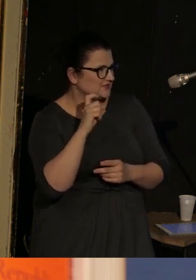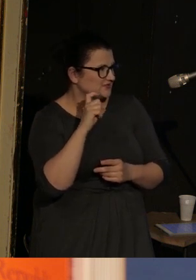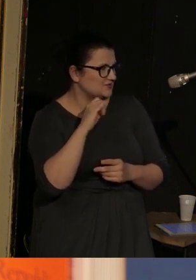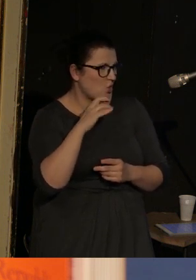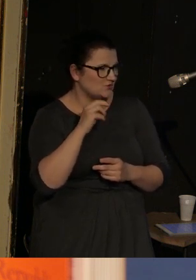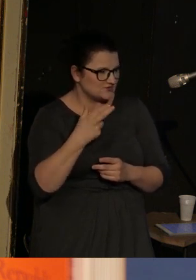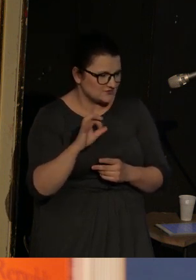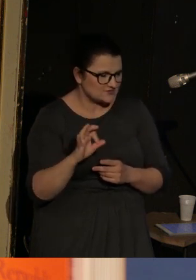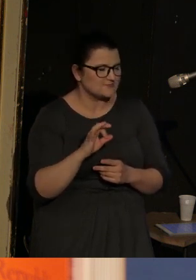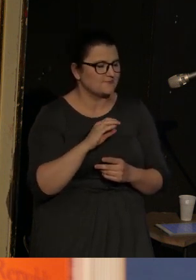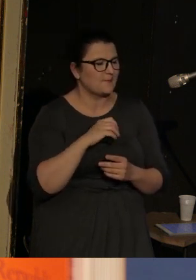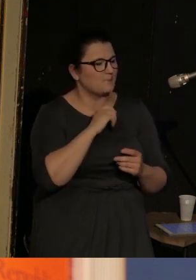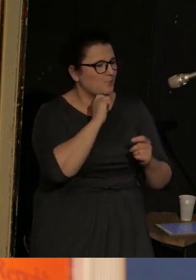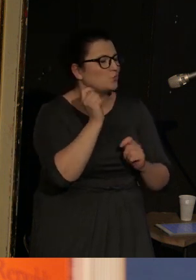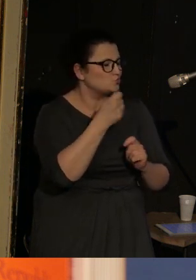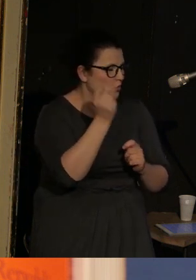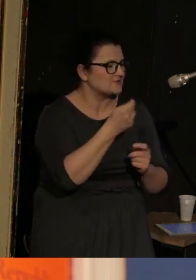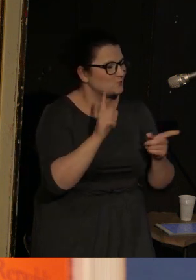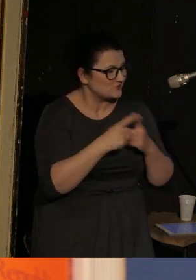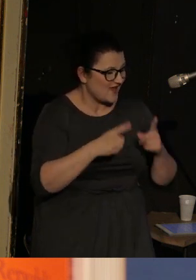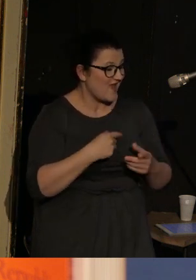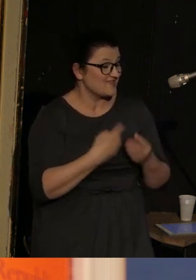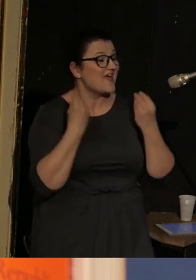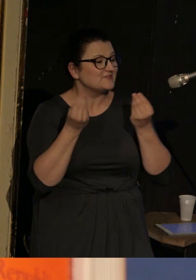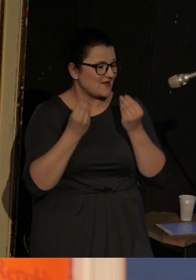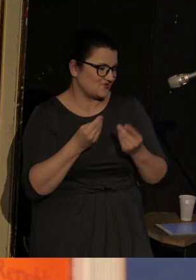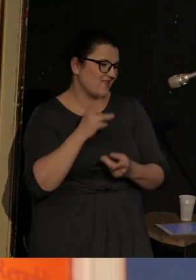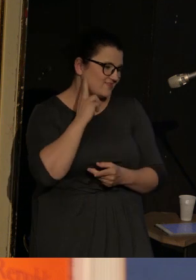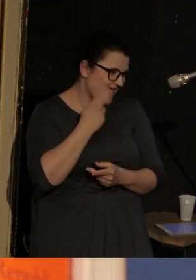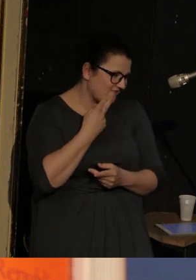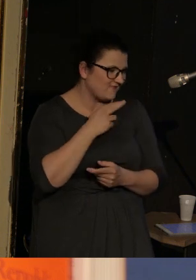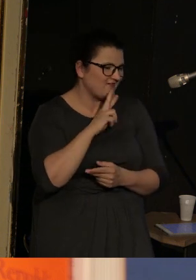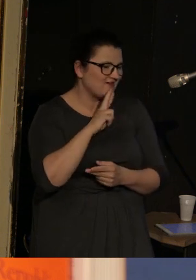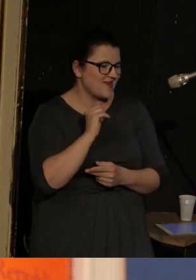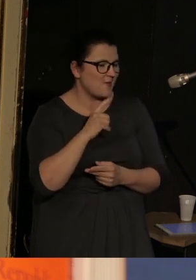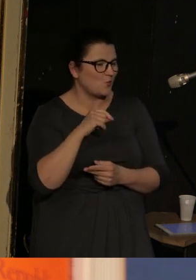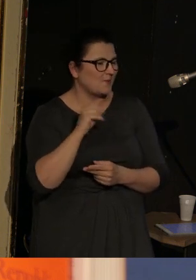No i właśnie najwspanialsza "Deaf Republic" z 2019 roku,